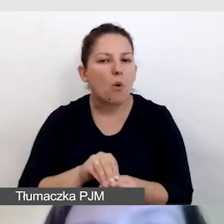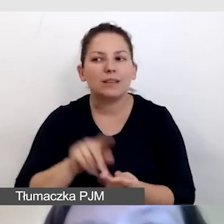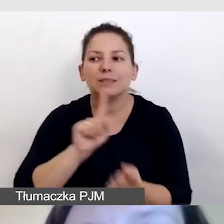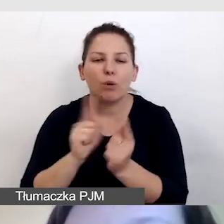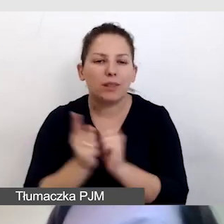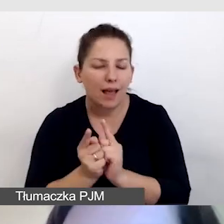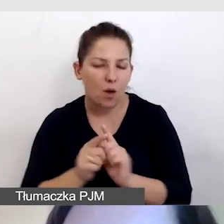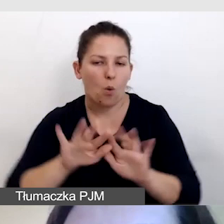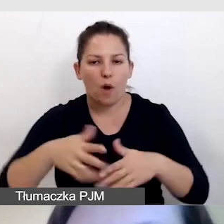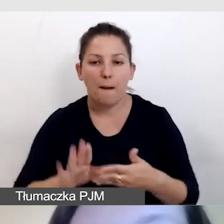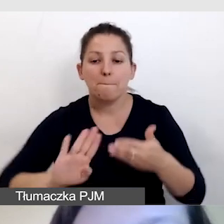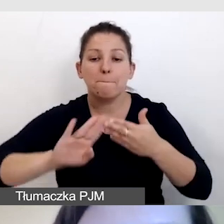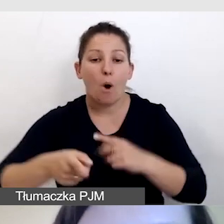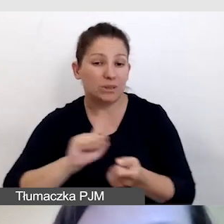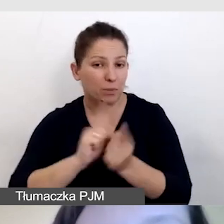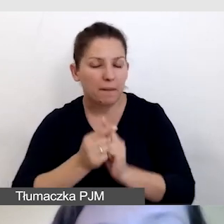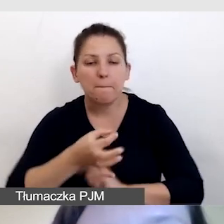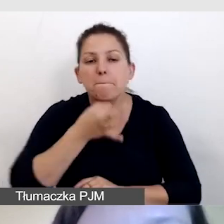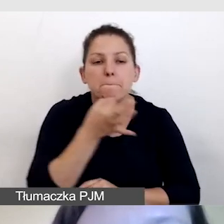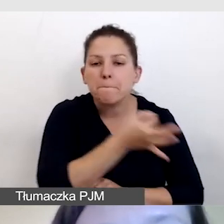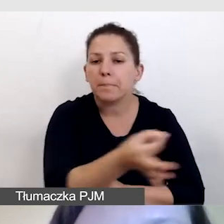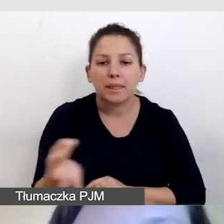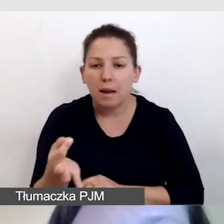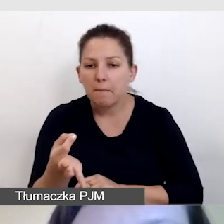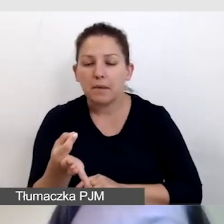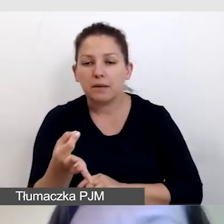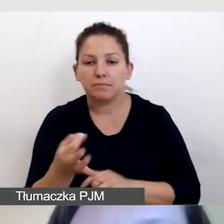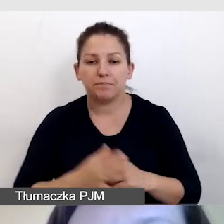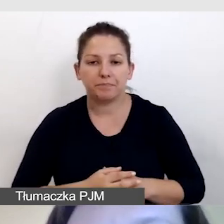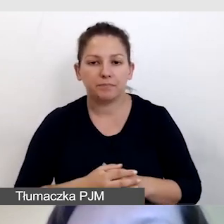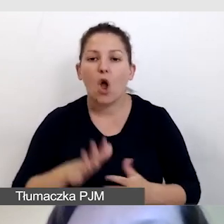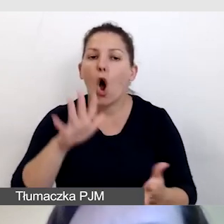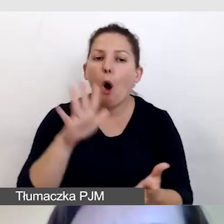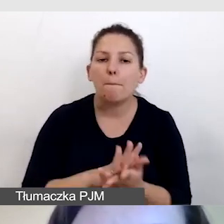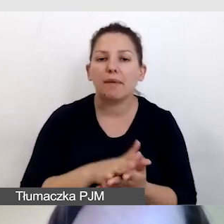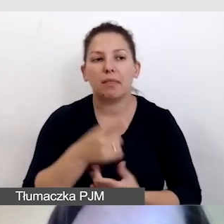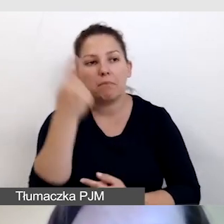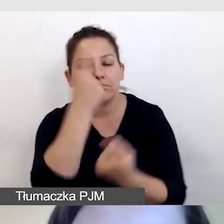czyli po spotkaniu pytamy o opinie naszych uczestników.